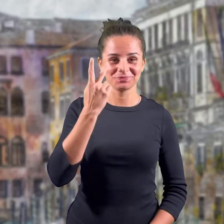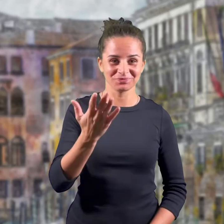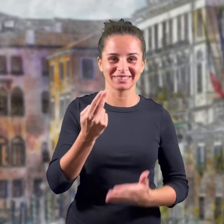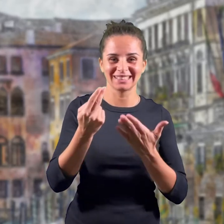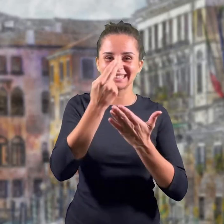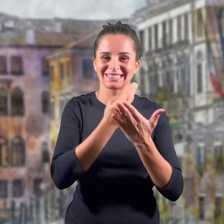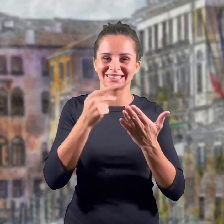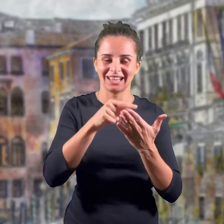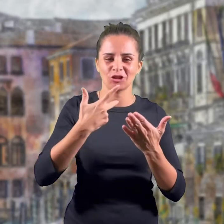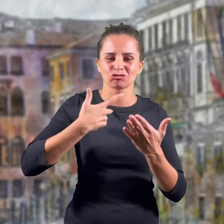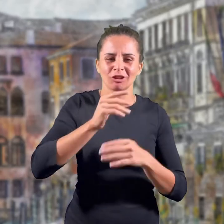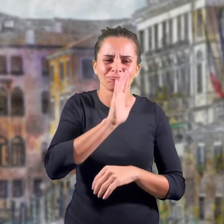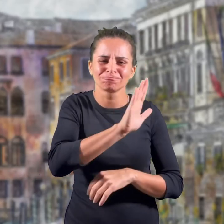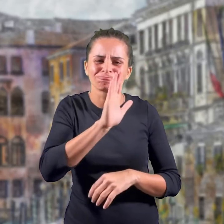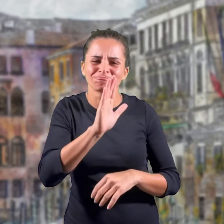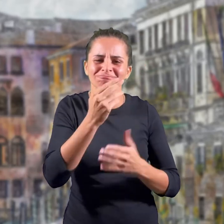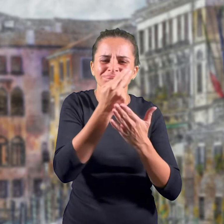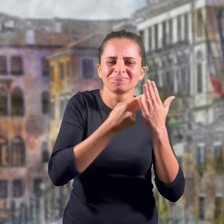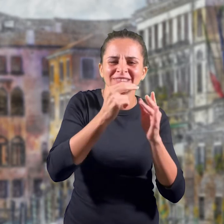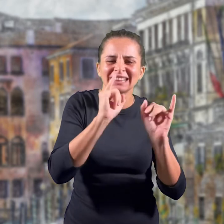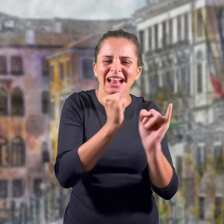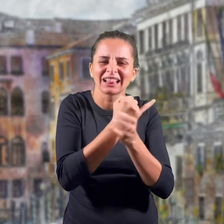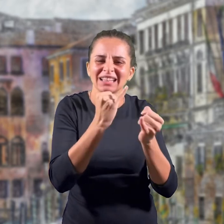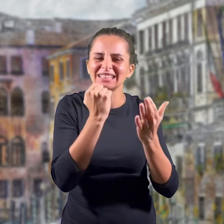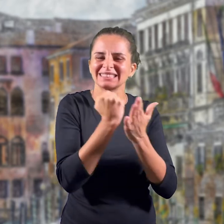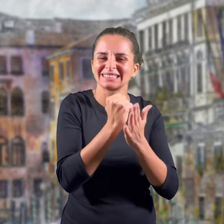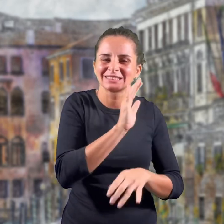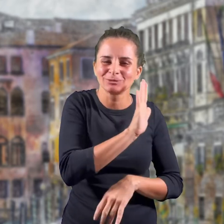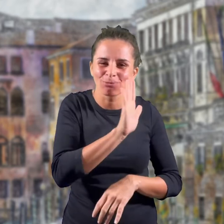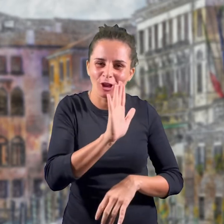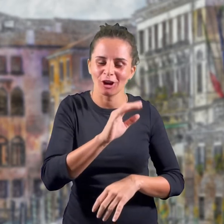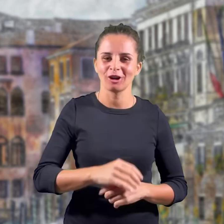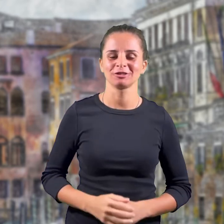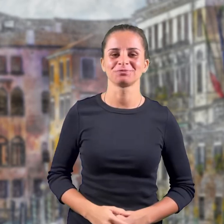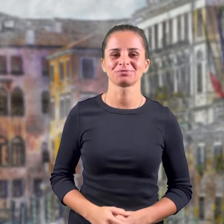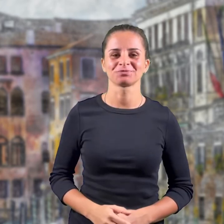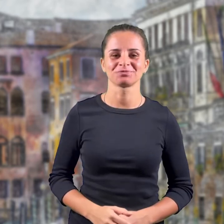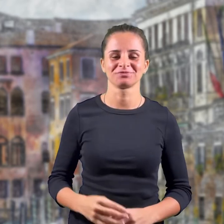E' possibile riconoscere alcuni elementi che lo caratterizzano e che sono i simboli dell'emblema.